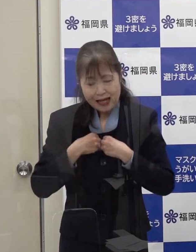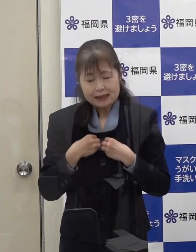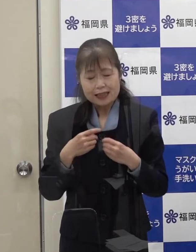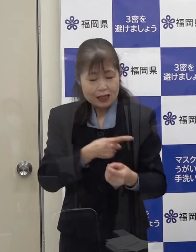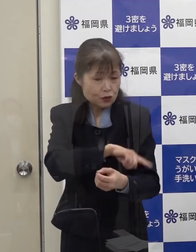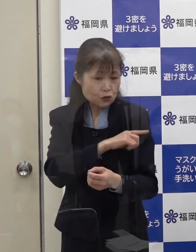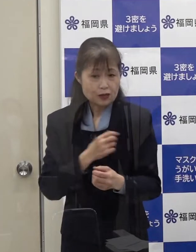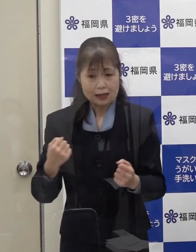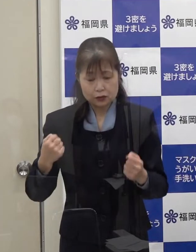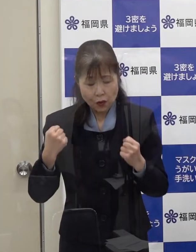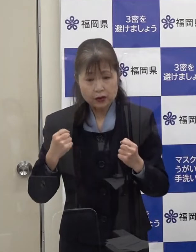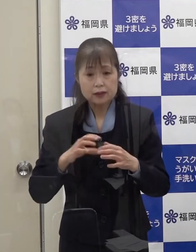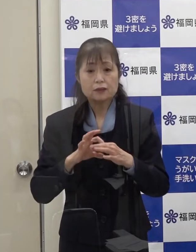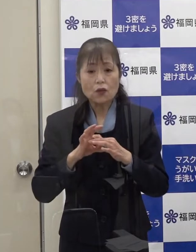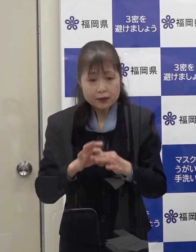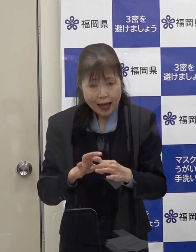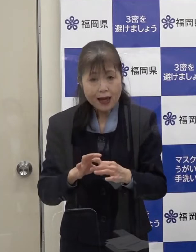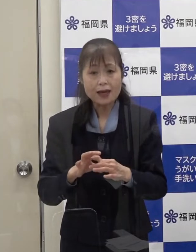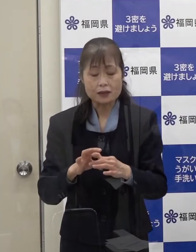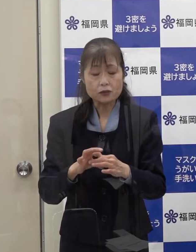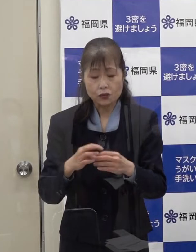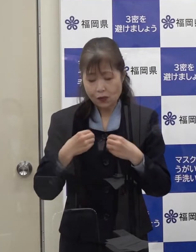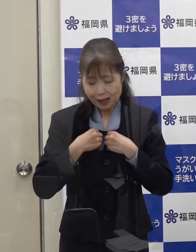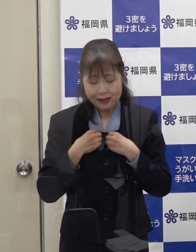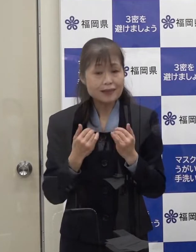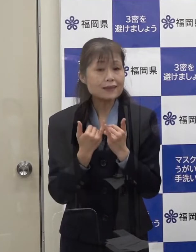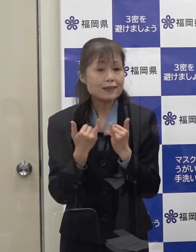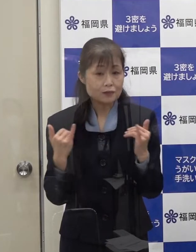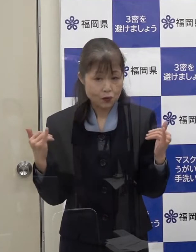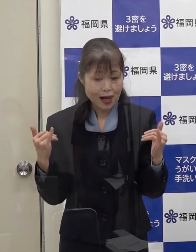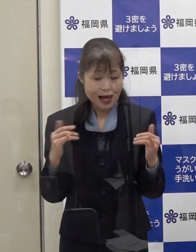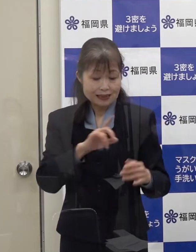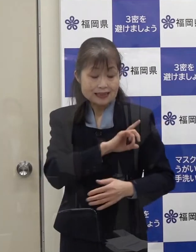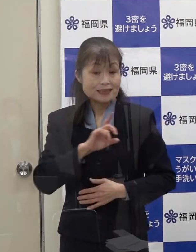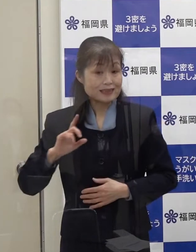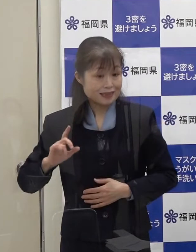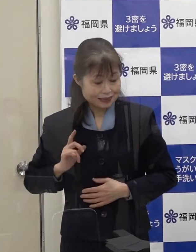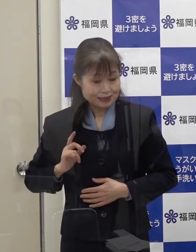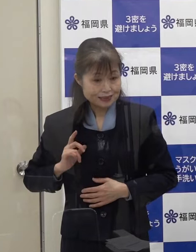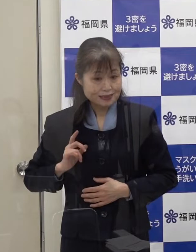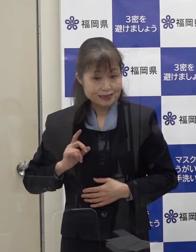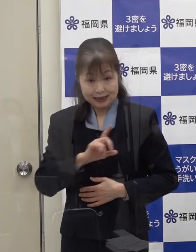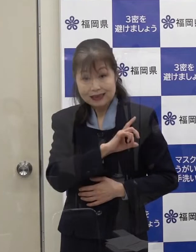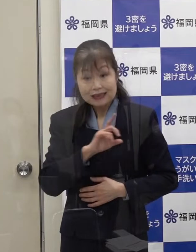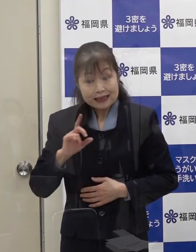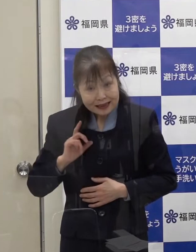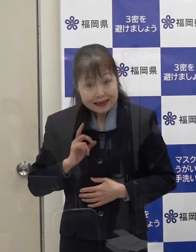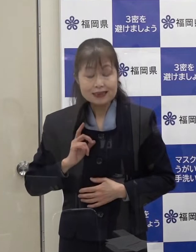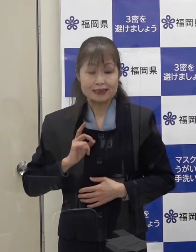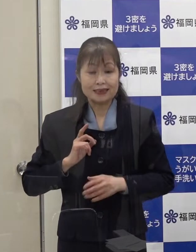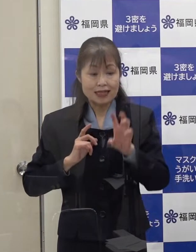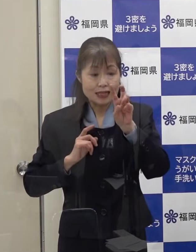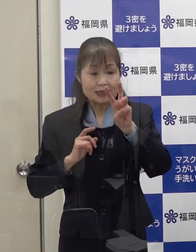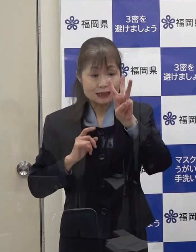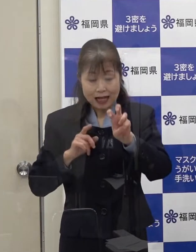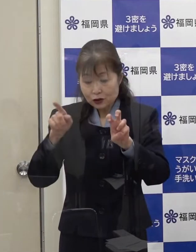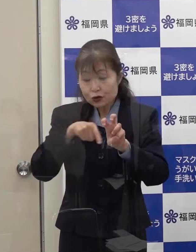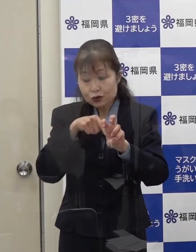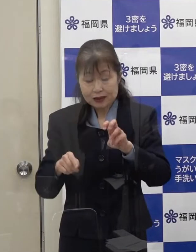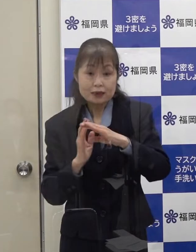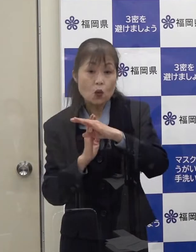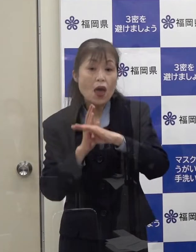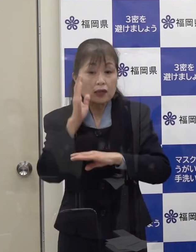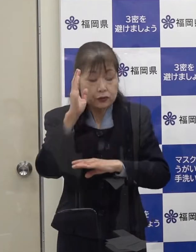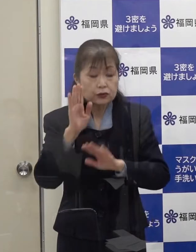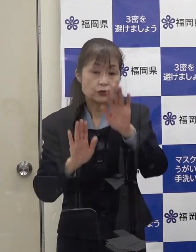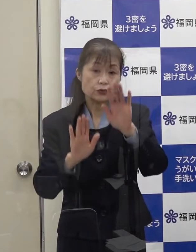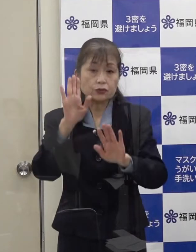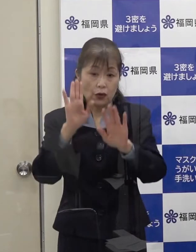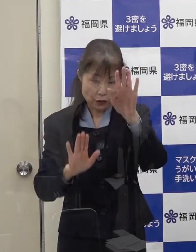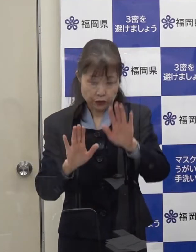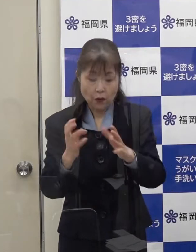オミクロン株に感染された方が１日当たり３０名を超える状況が発生した場合には